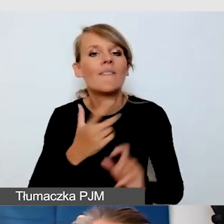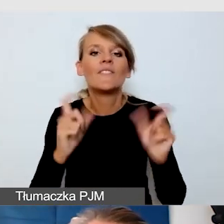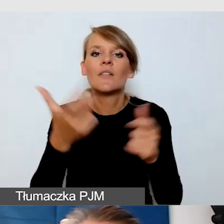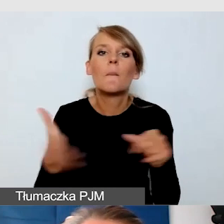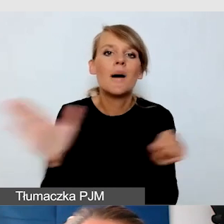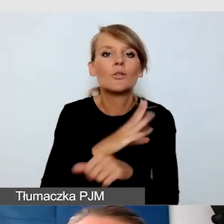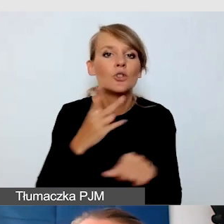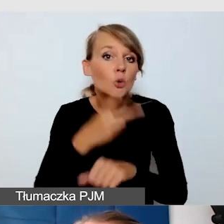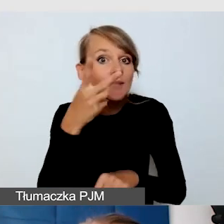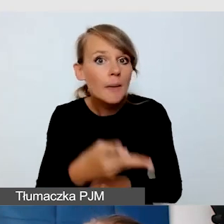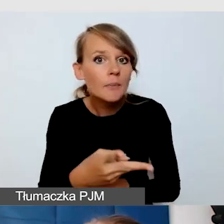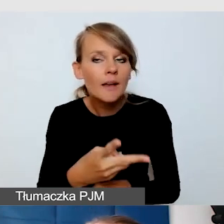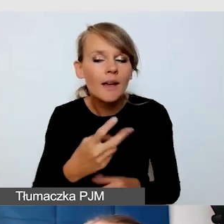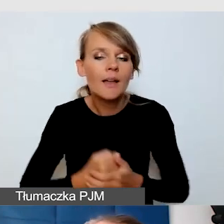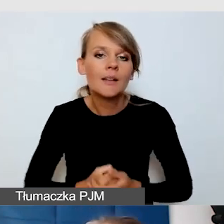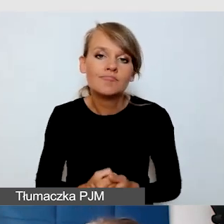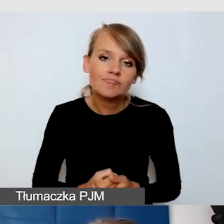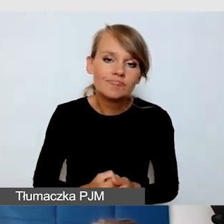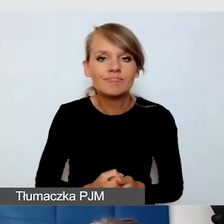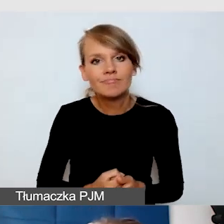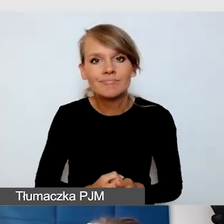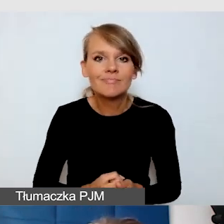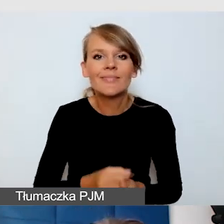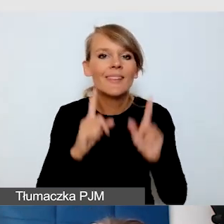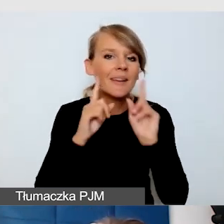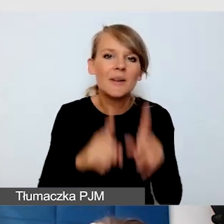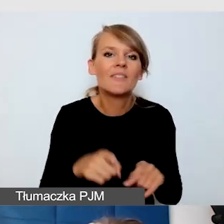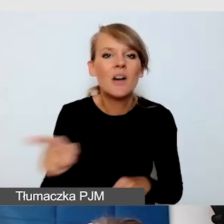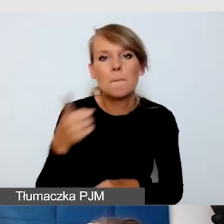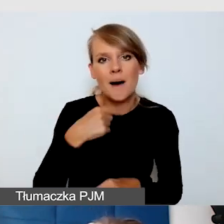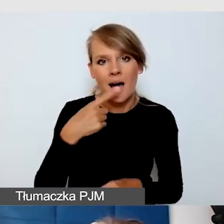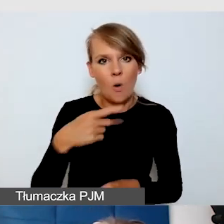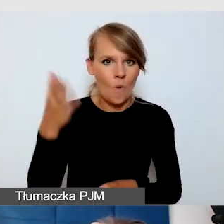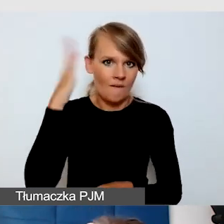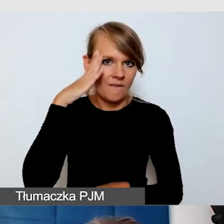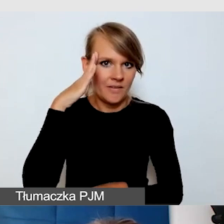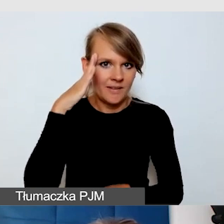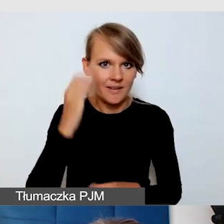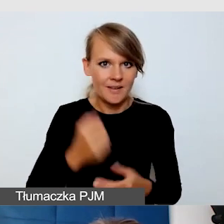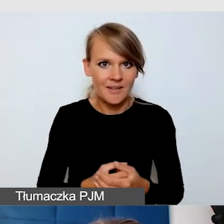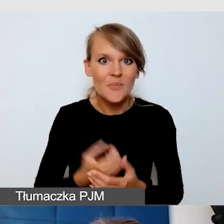tak naprawdę niewiele wie o dostępności. Bo wtedy, kiedy znamy potrzeby odbiorców,